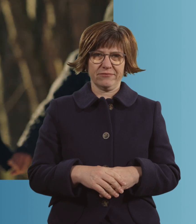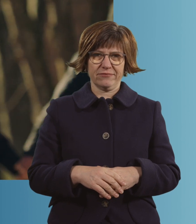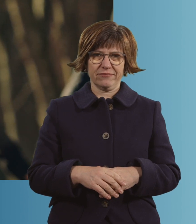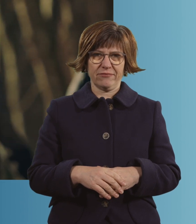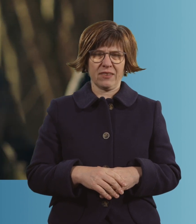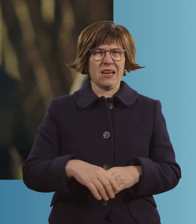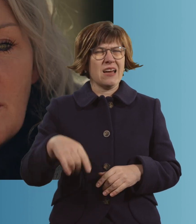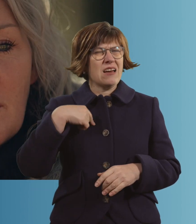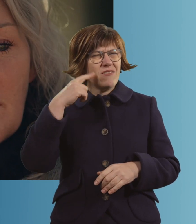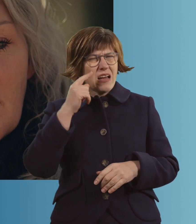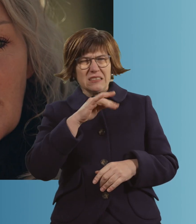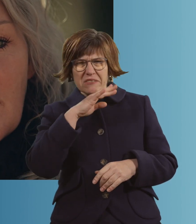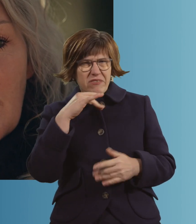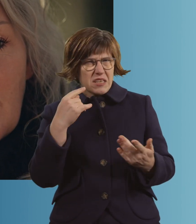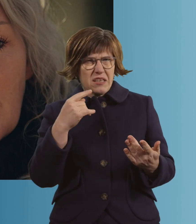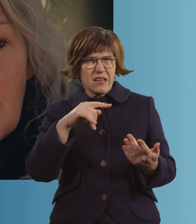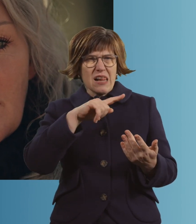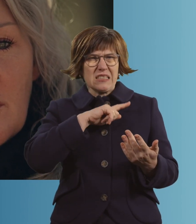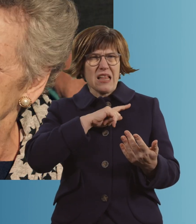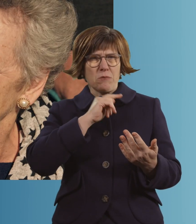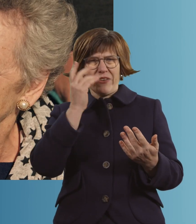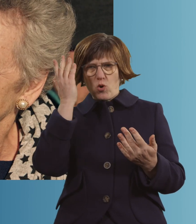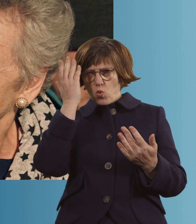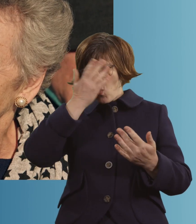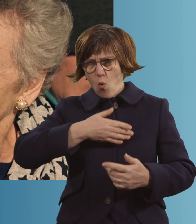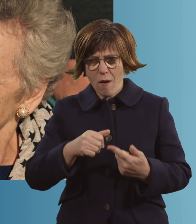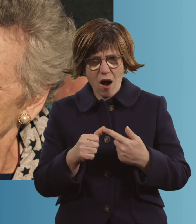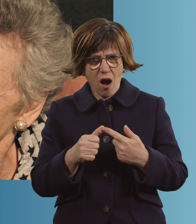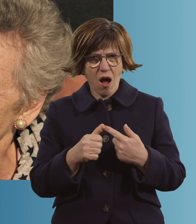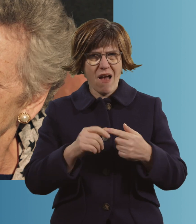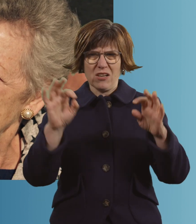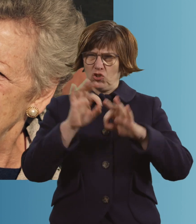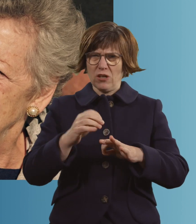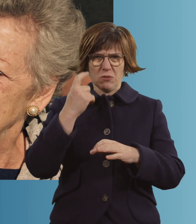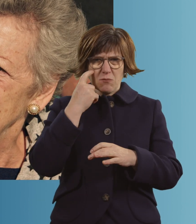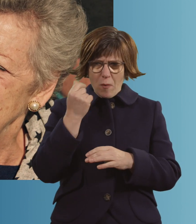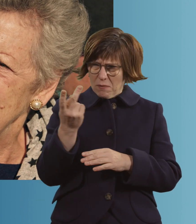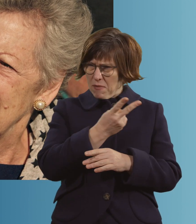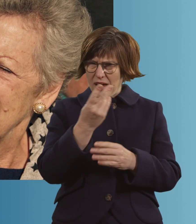Ich weiß nicht mehr viel, ich lag ja halb im Koma. Was war der schlimmste Moment für euch?